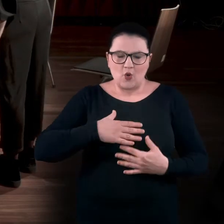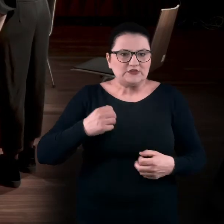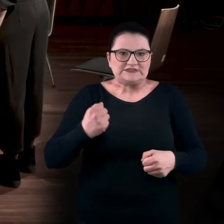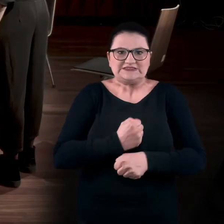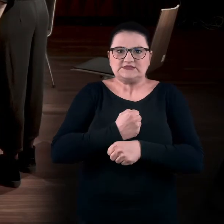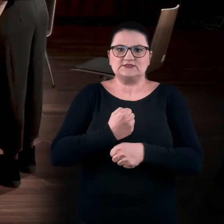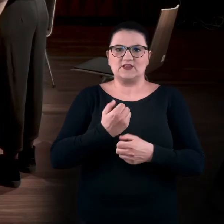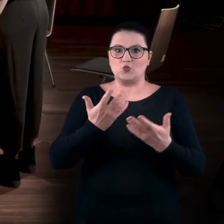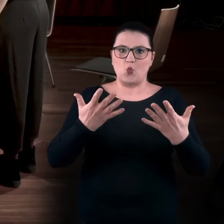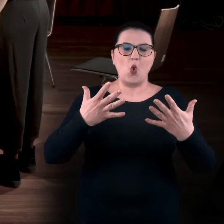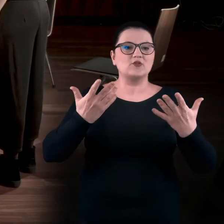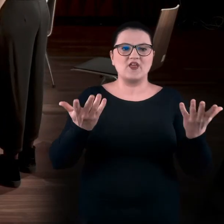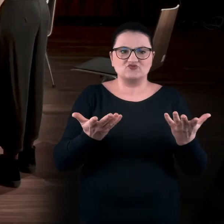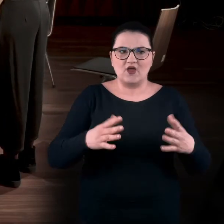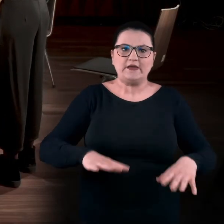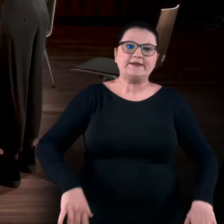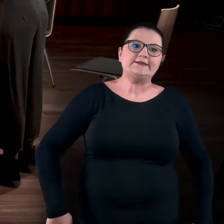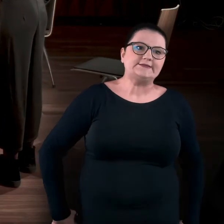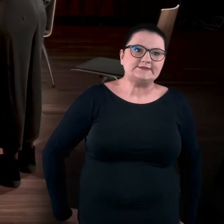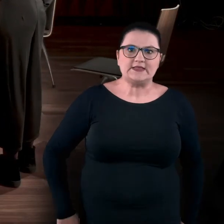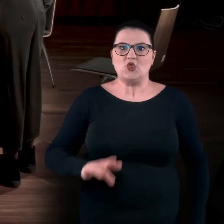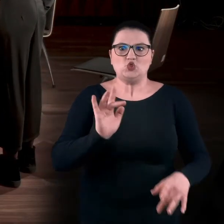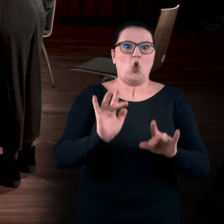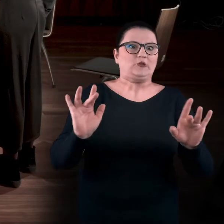Nawet te dłonie wędrują gdzieś... A nie daj Boże, że coś dotkniesz.